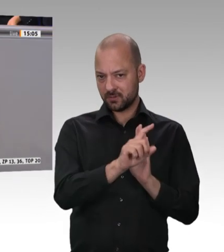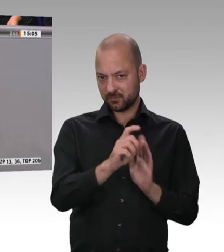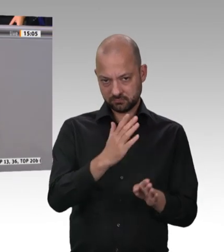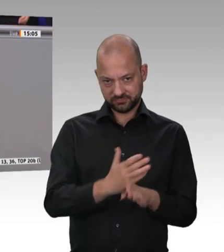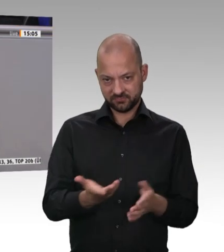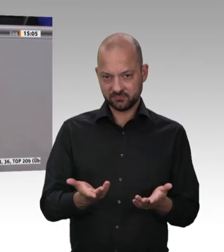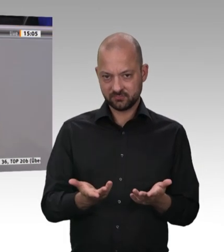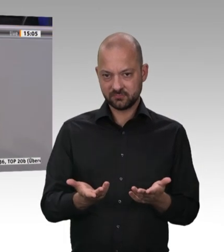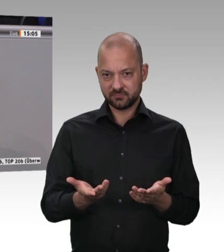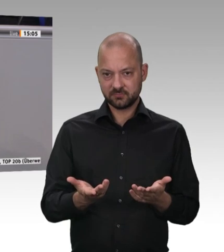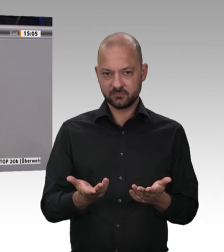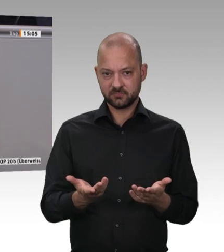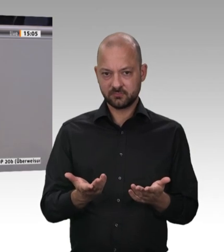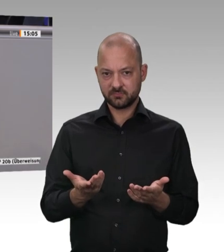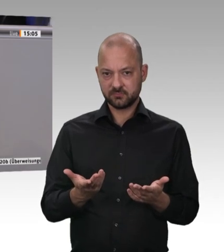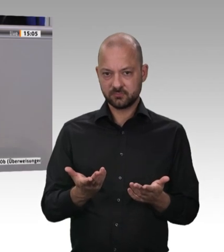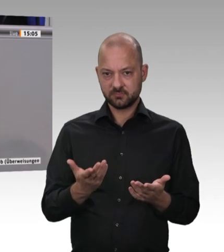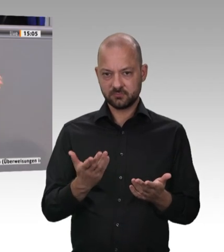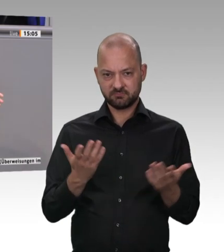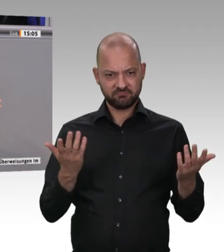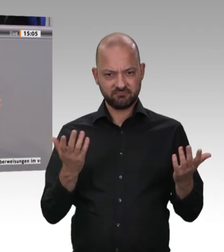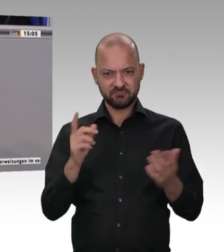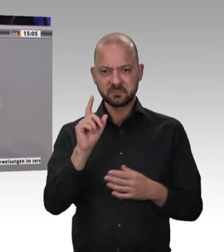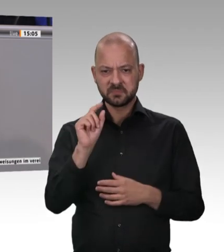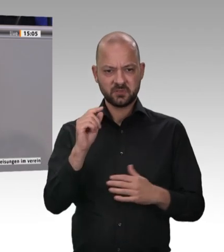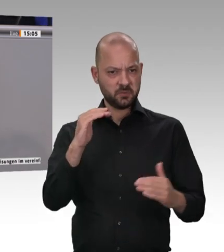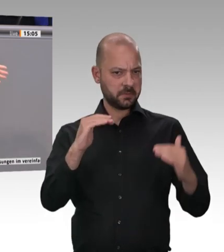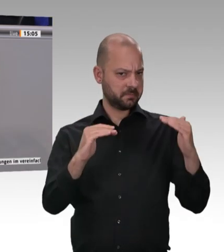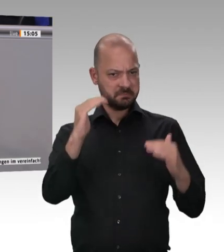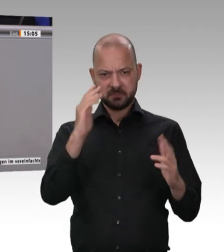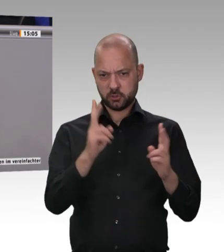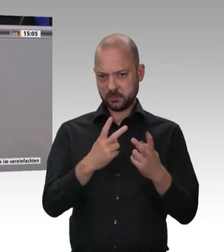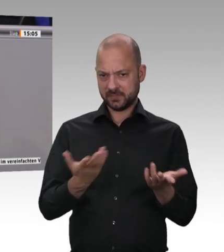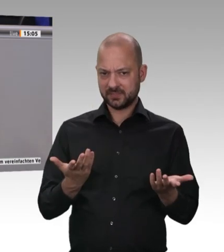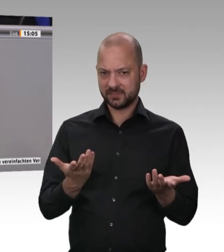auch abzustellen, und ich nehme an, dass das Landesministerium und die entsprechenden